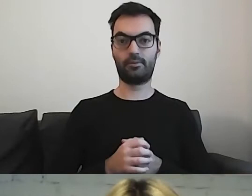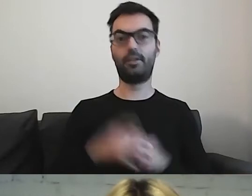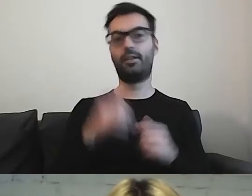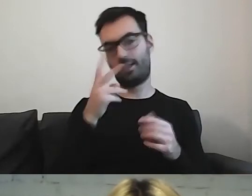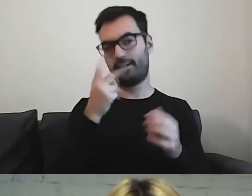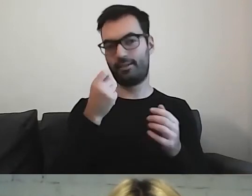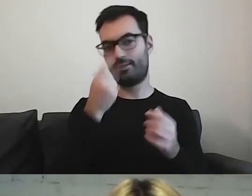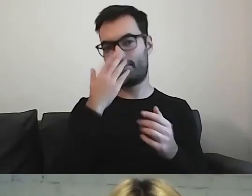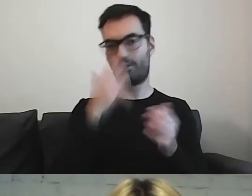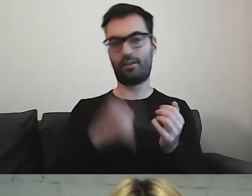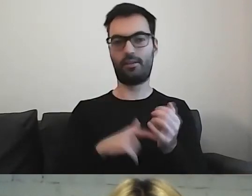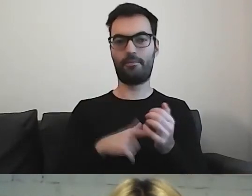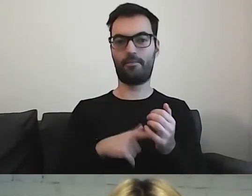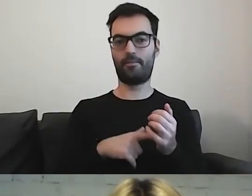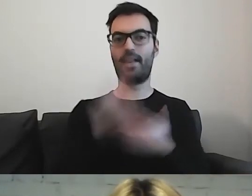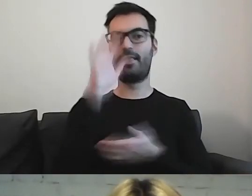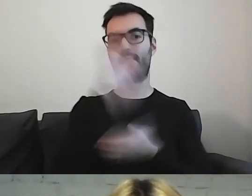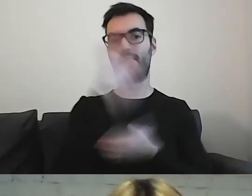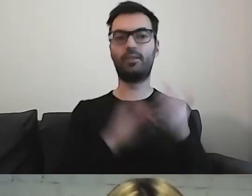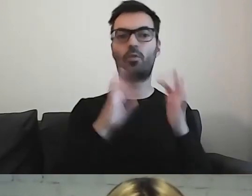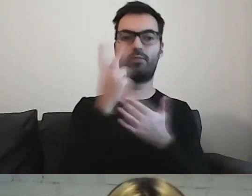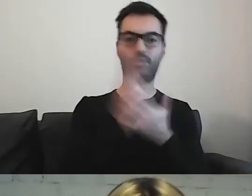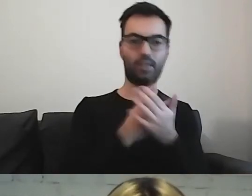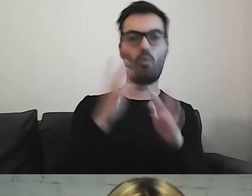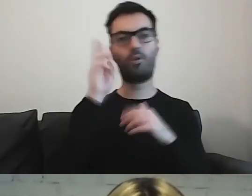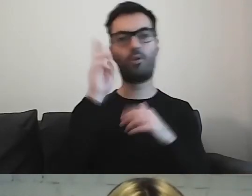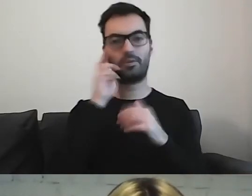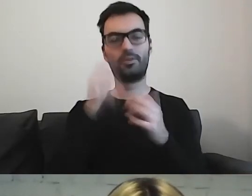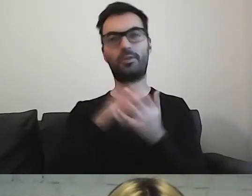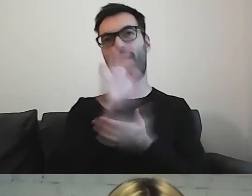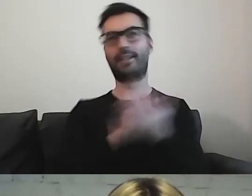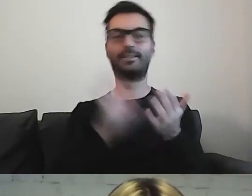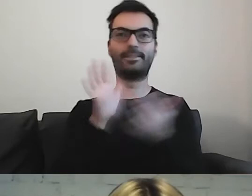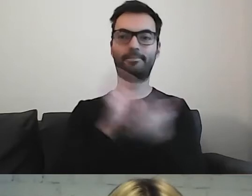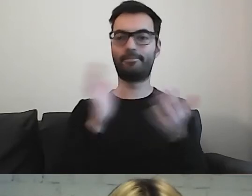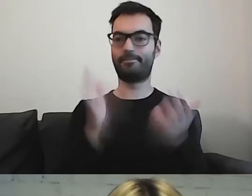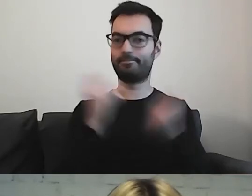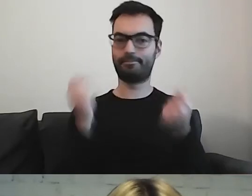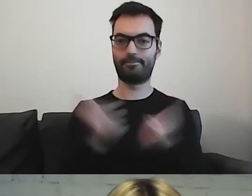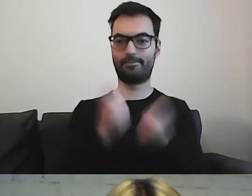Tekst łatwy do czytania i rozumienia to tekst trochę do czytania,